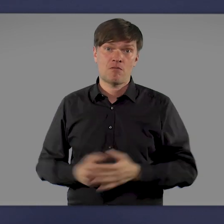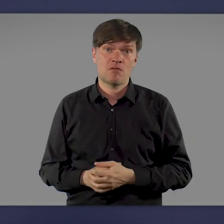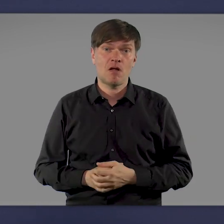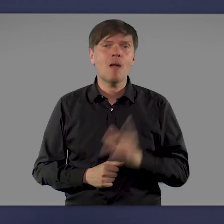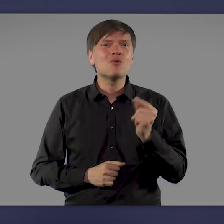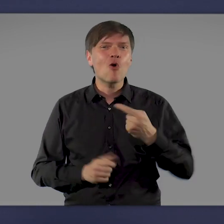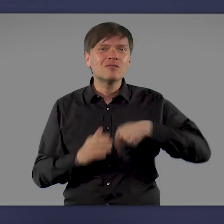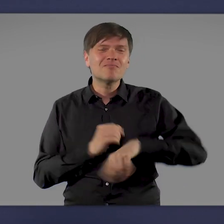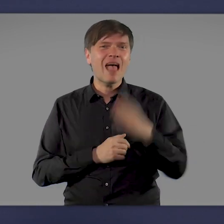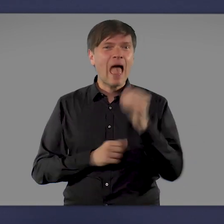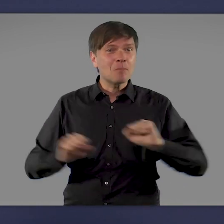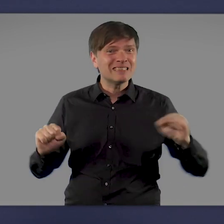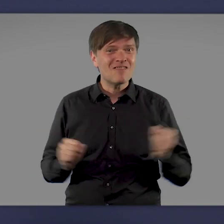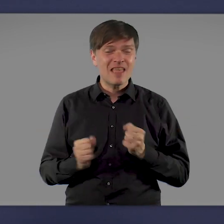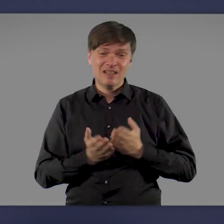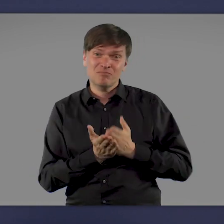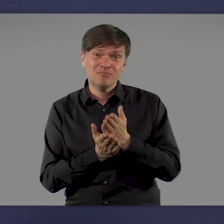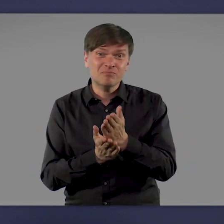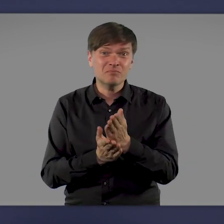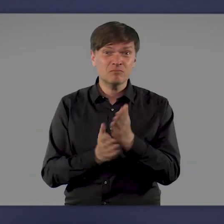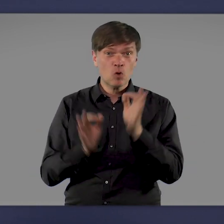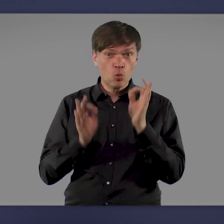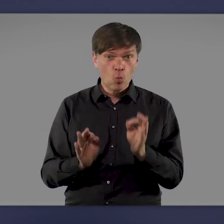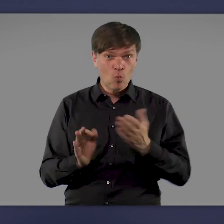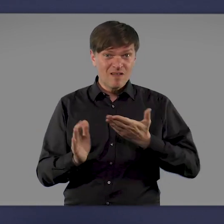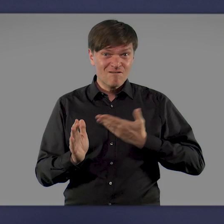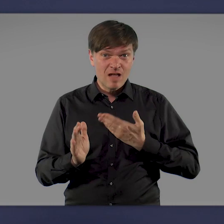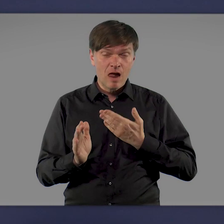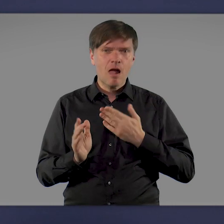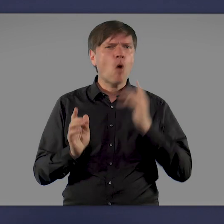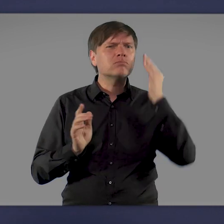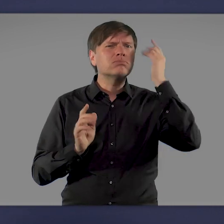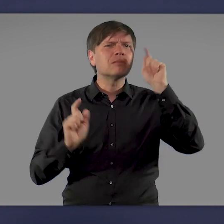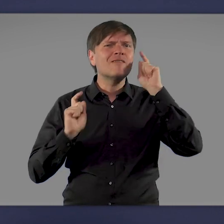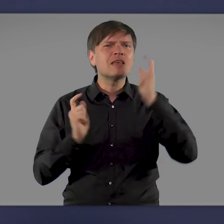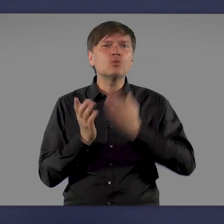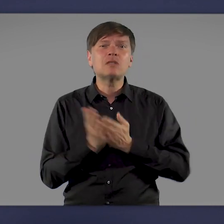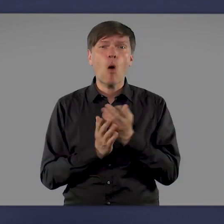Um gut durch Herbst und Winter zu kommen und um das Virus dann auch dauerhaft unter Kontrolle zu bekommen,